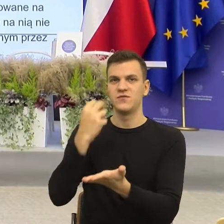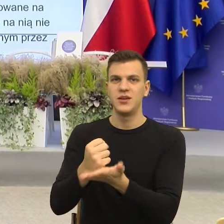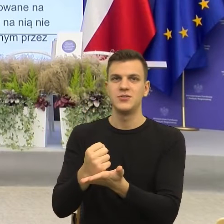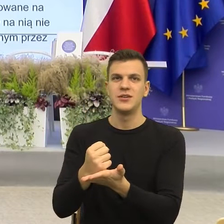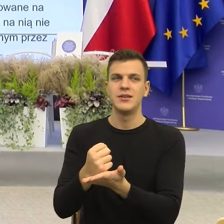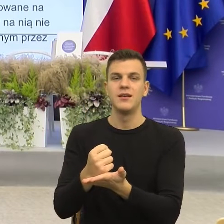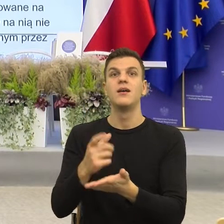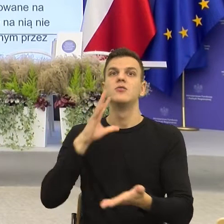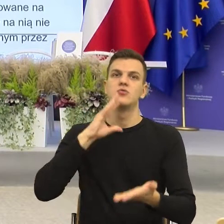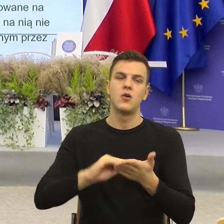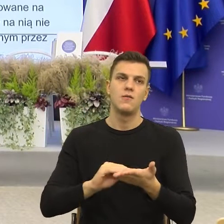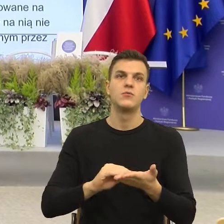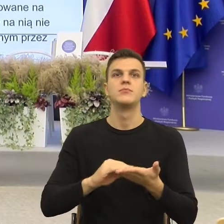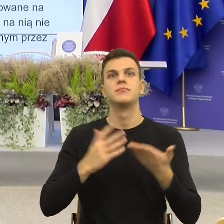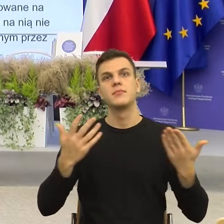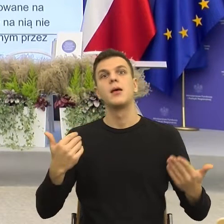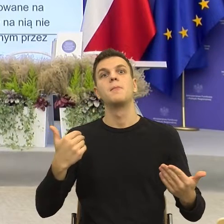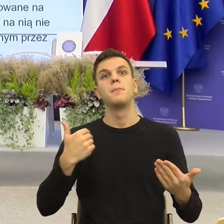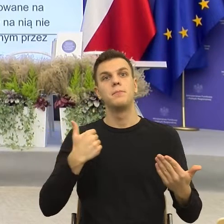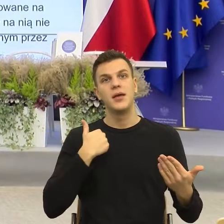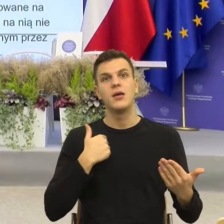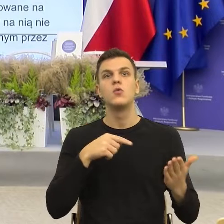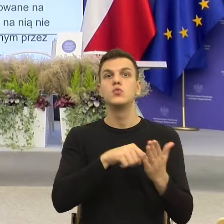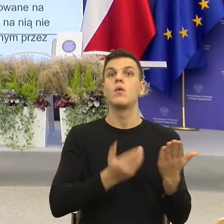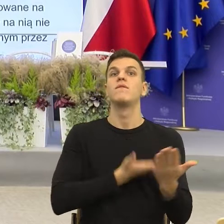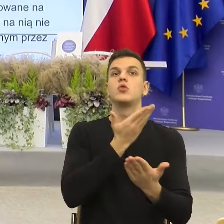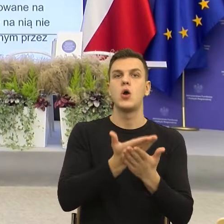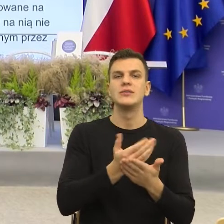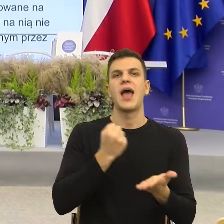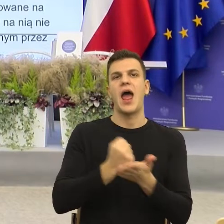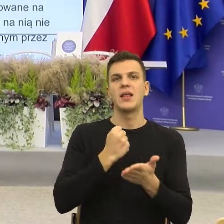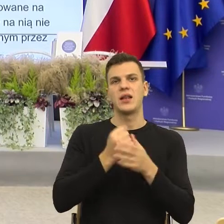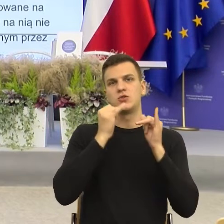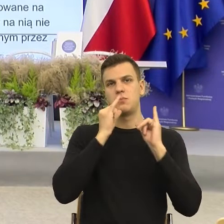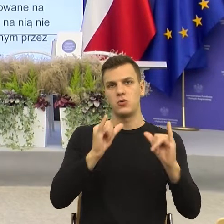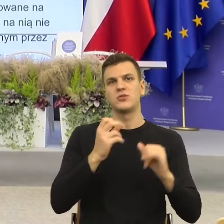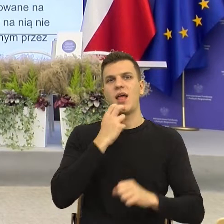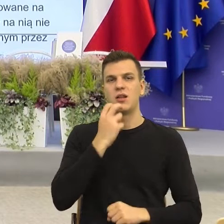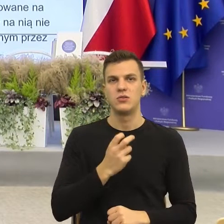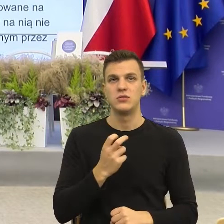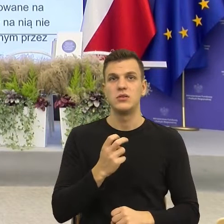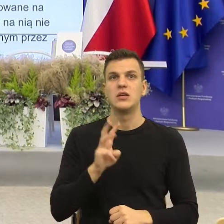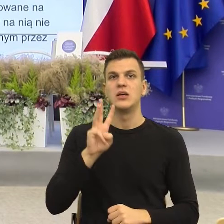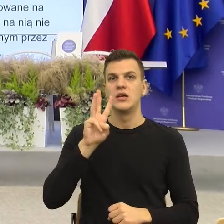we wniosku adres poczty elektronicznej. Popatrzcie Państwo ile tego jest, wskazany we wniosku